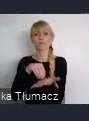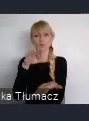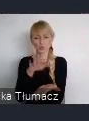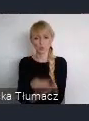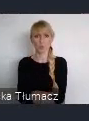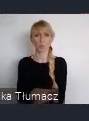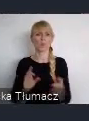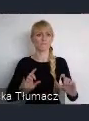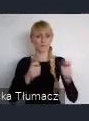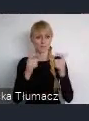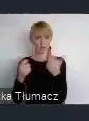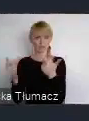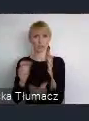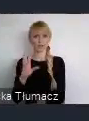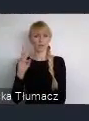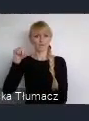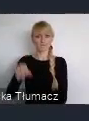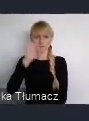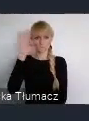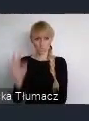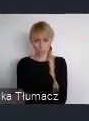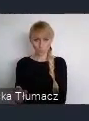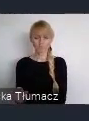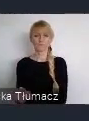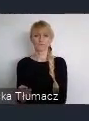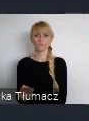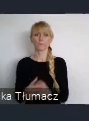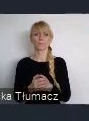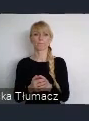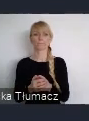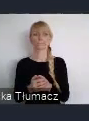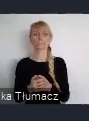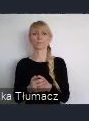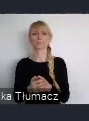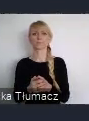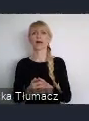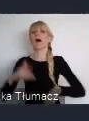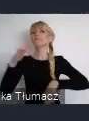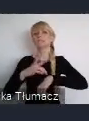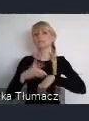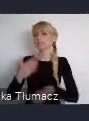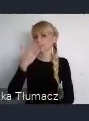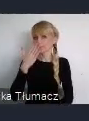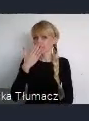Możecie włączyć jego rezultaty w spuściznę WUF11 poprzez udział w programie.